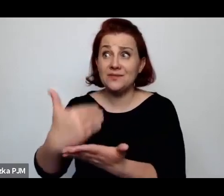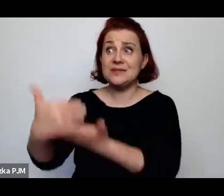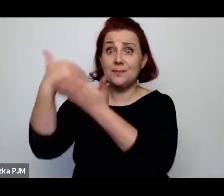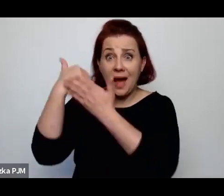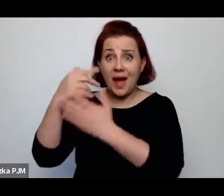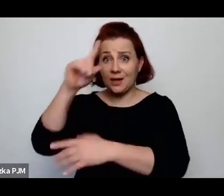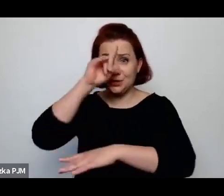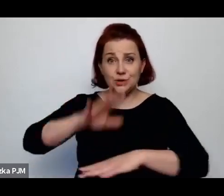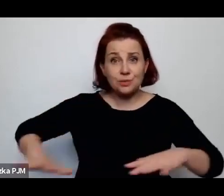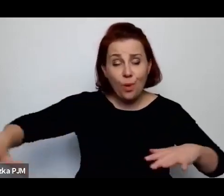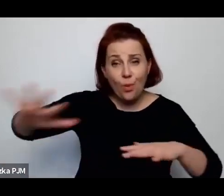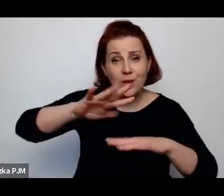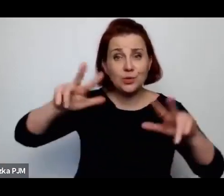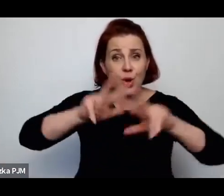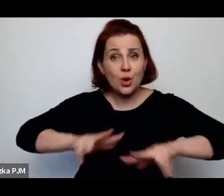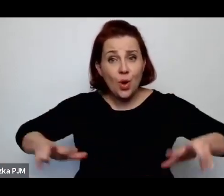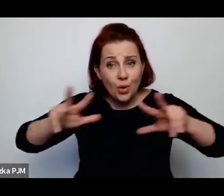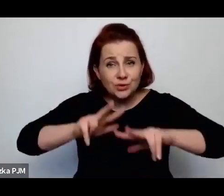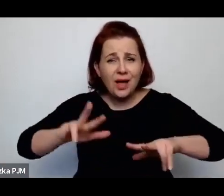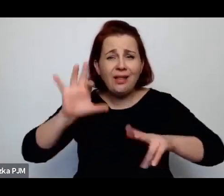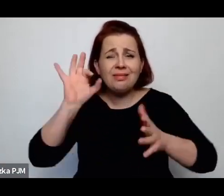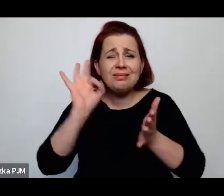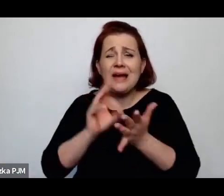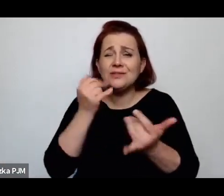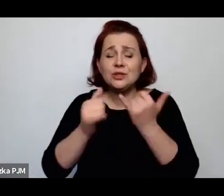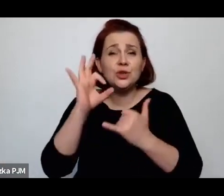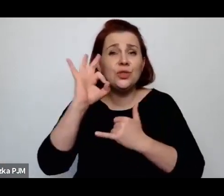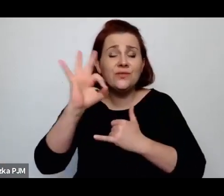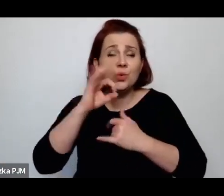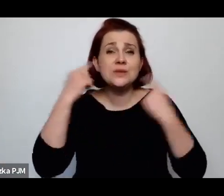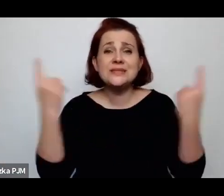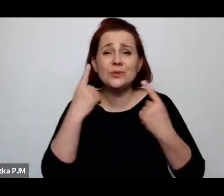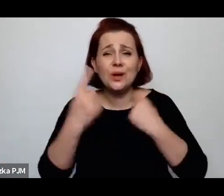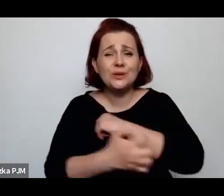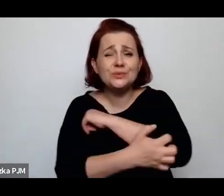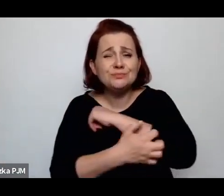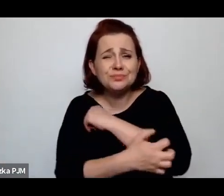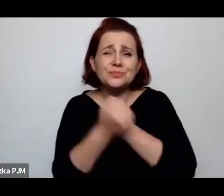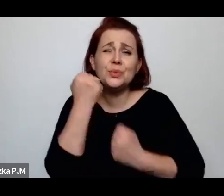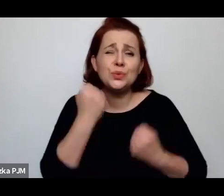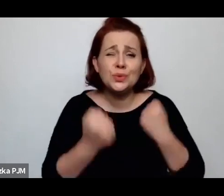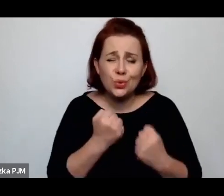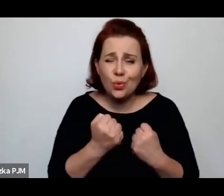nawet będąc w tej skrajnie trudnej sytuacji, rzadziej podejmowała tak drastyczne decyzje